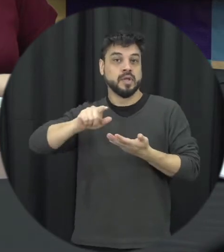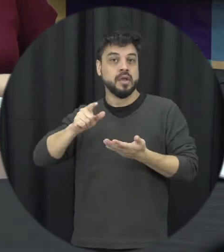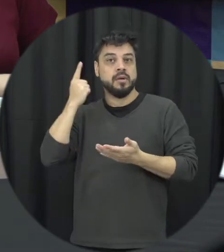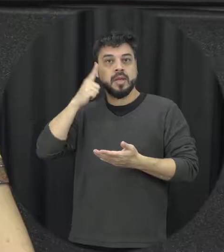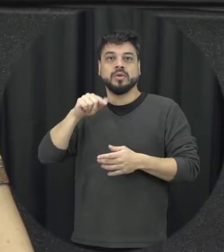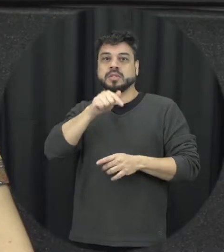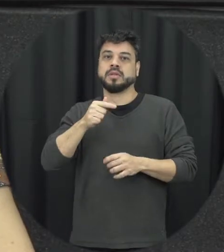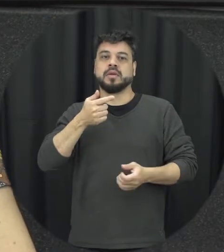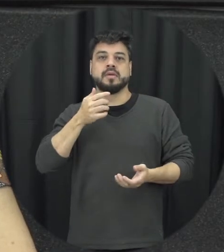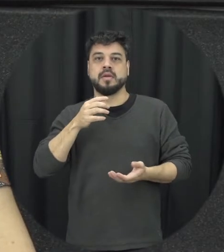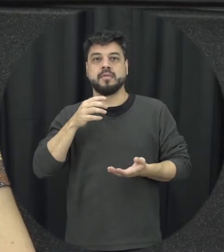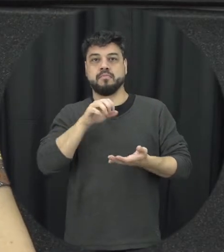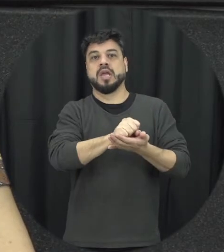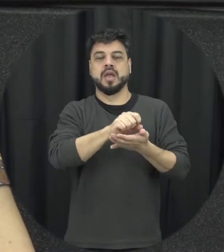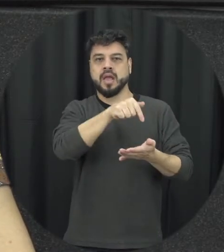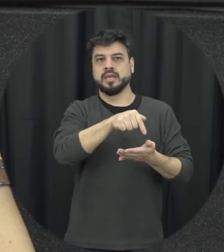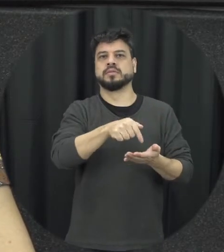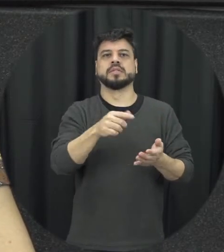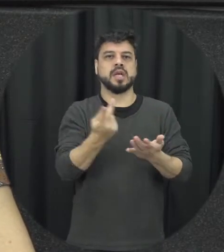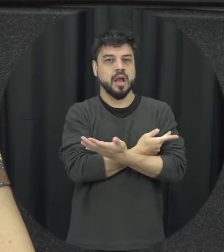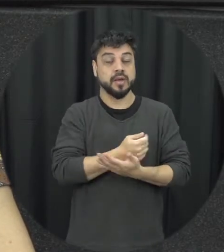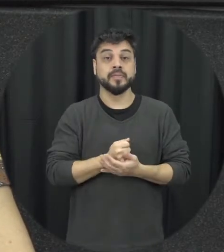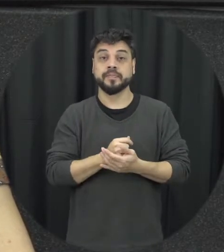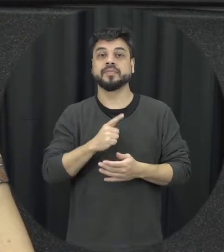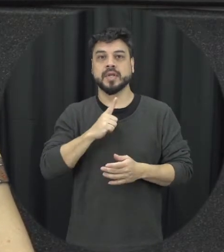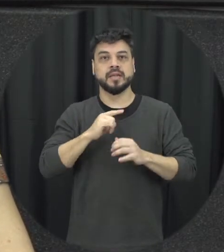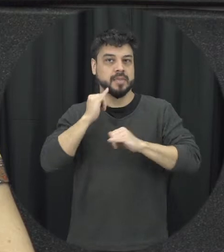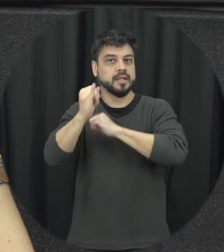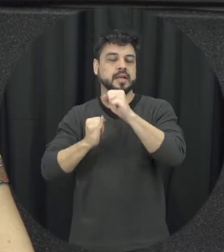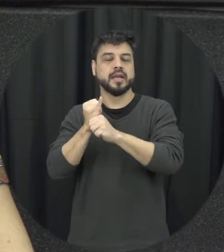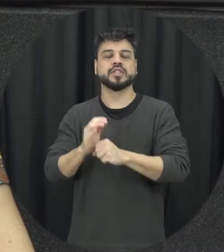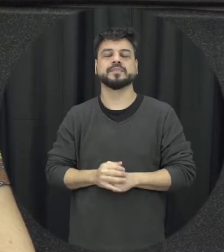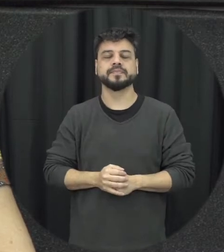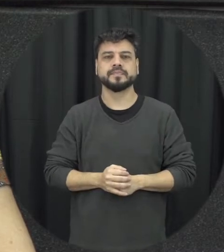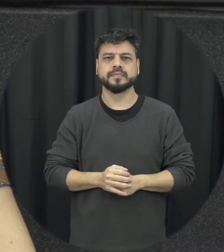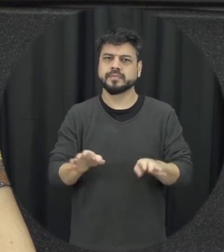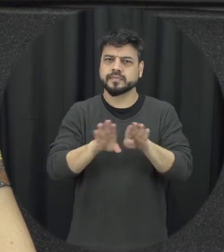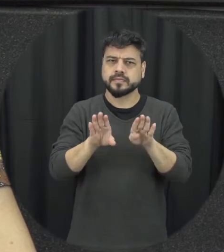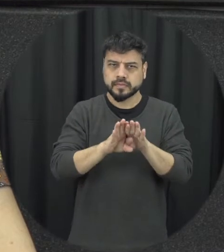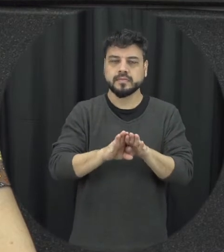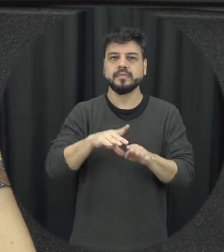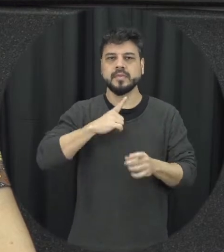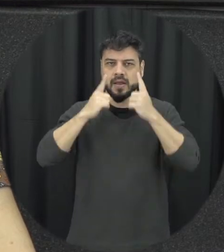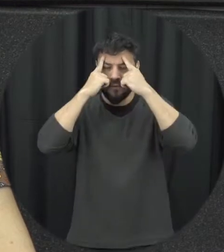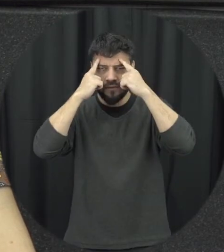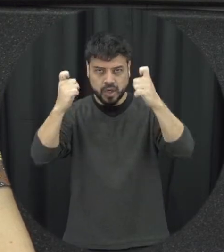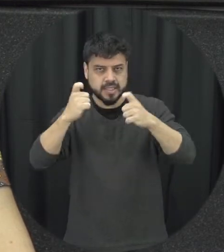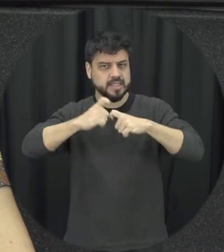estão vinculados né um espaço à internet a gente tem também a violência sexual que é um tipo de